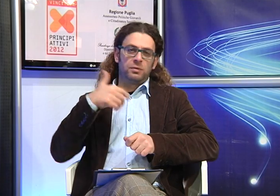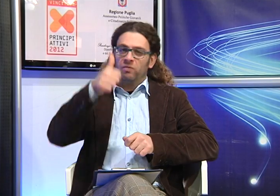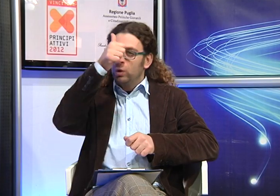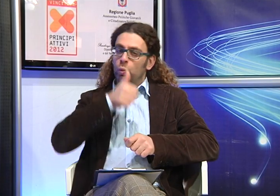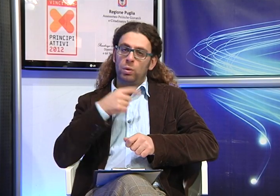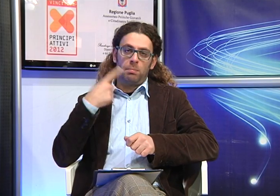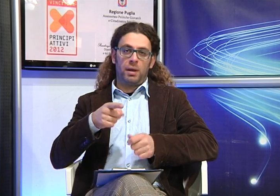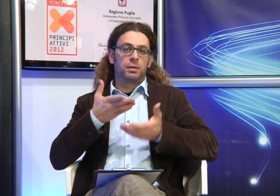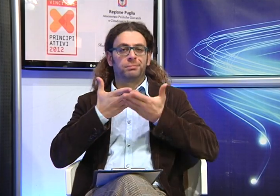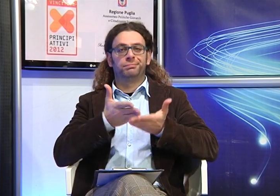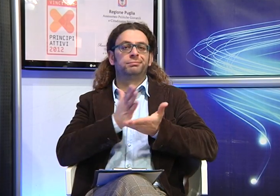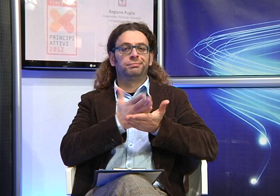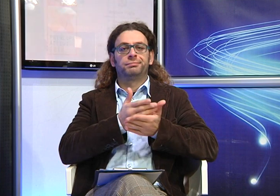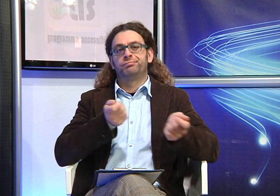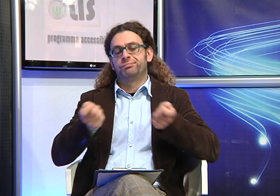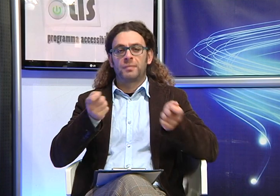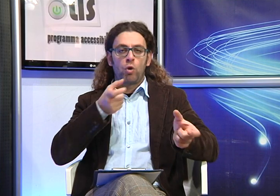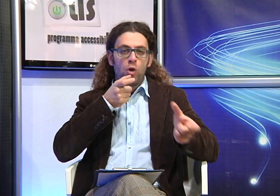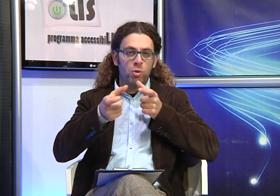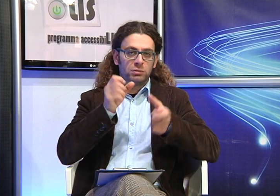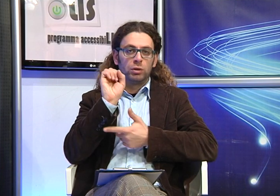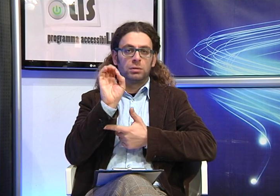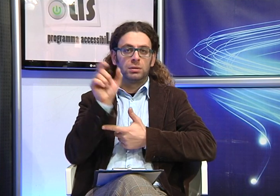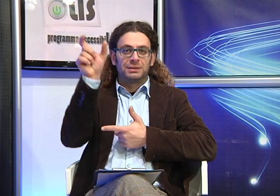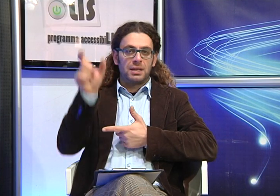un'assistente alla comunicazione che riveste un ruolo fondamentale nel mediare la comunicazione tra gli allievi sordi e gli insegnanti